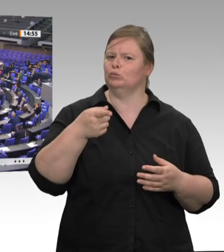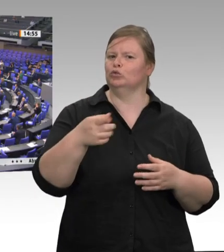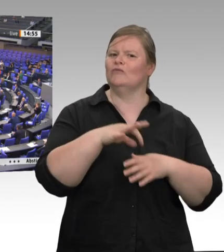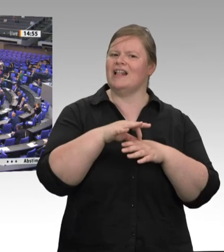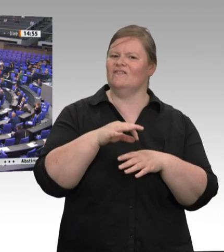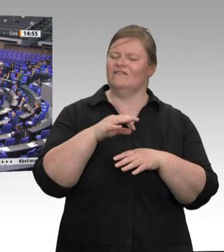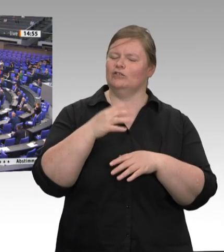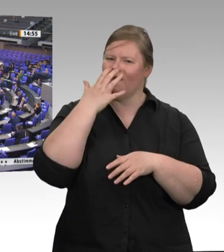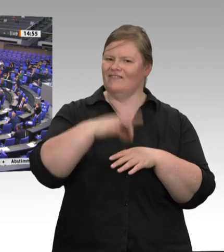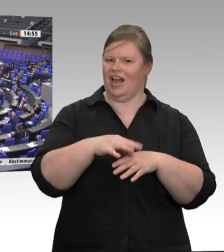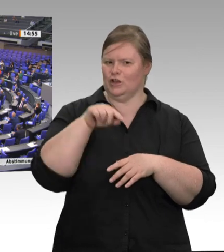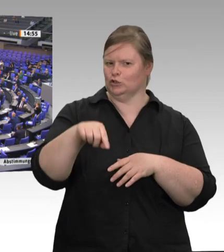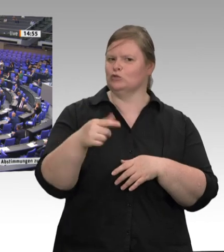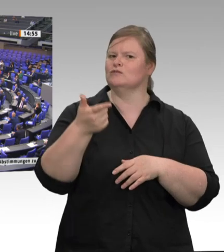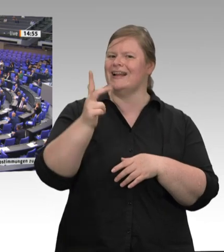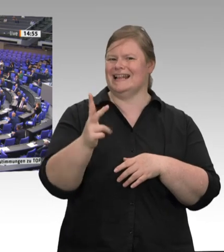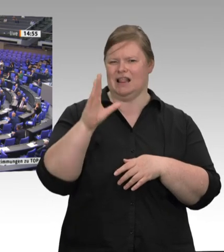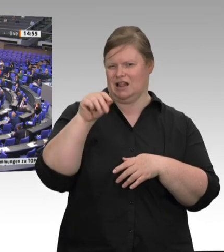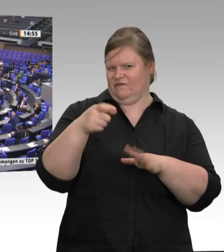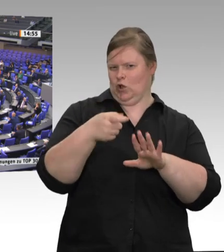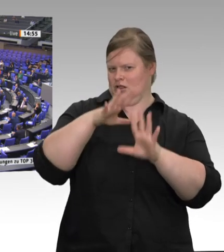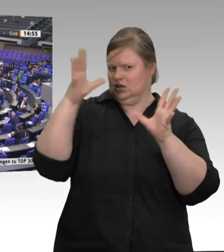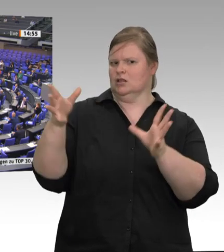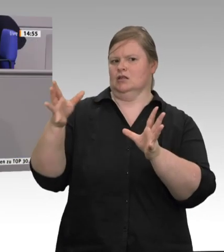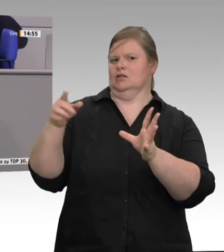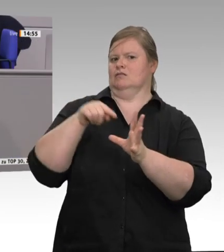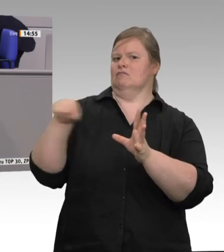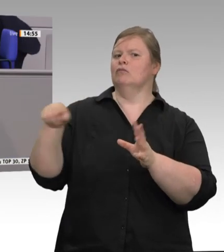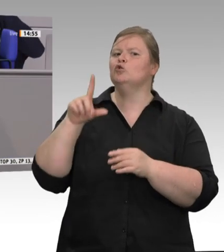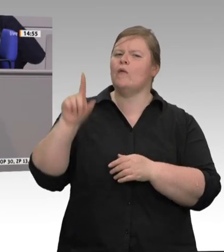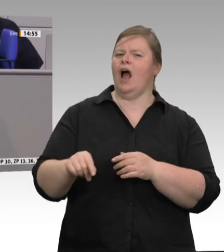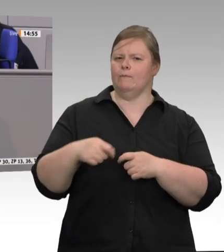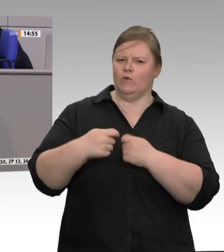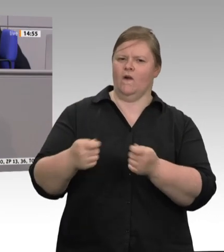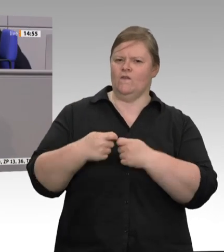Die Konsequenz daraus kann heute für uns doch nur die Wende sein, der Neubeginn: